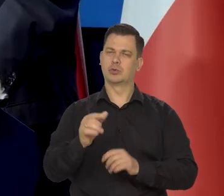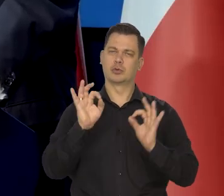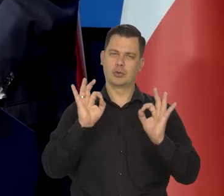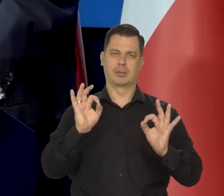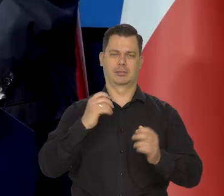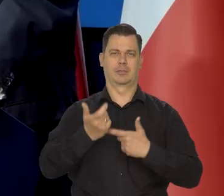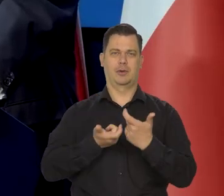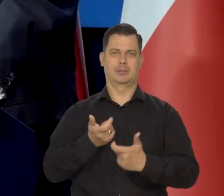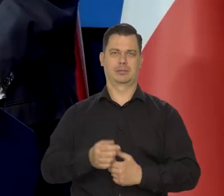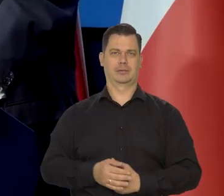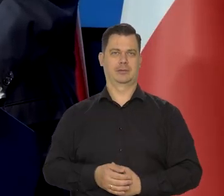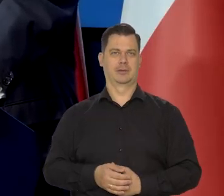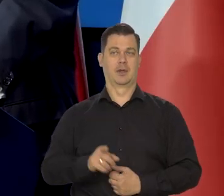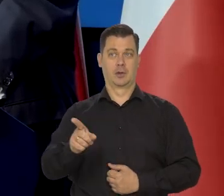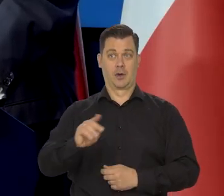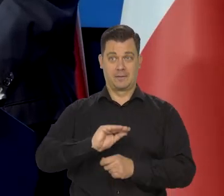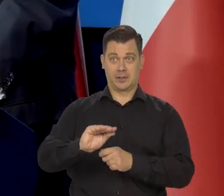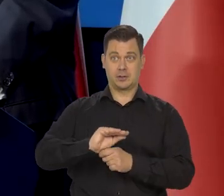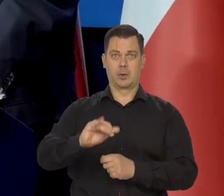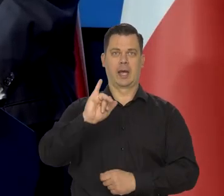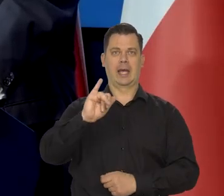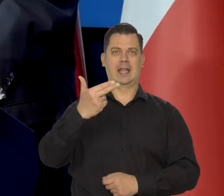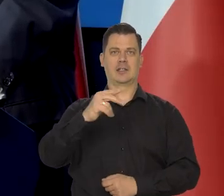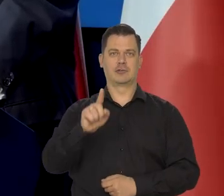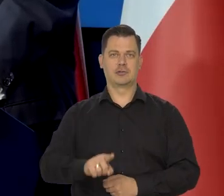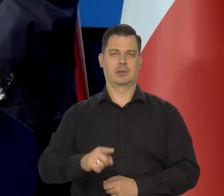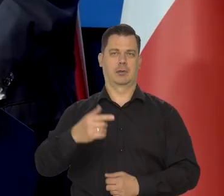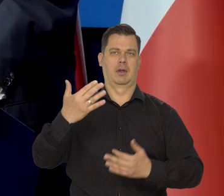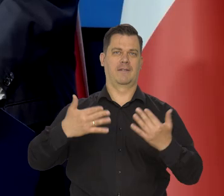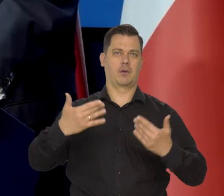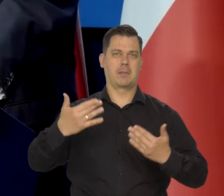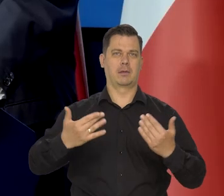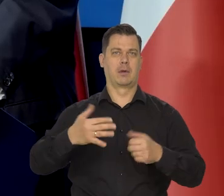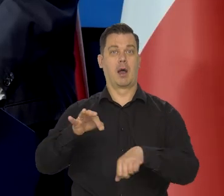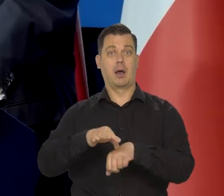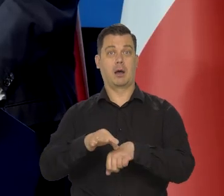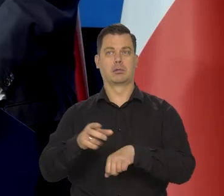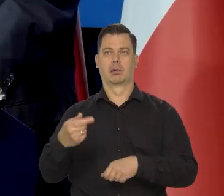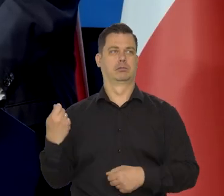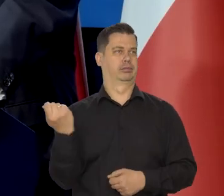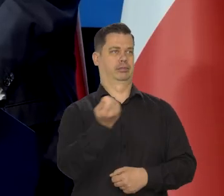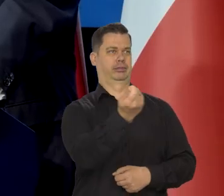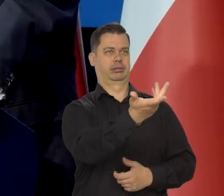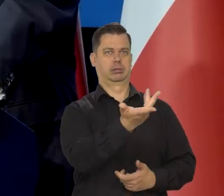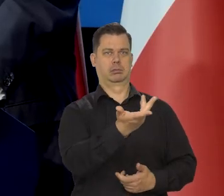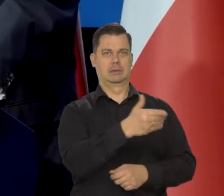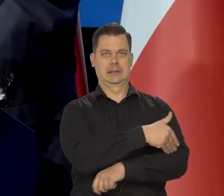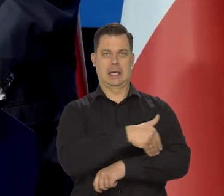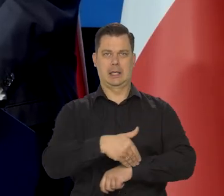Nie może tak być, że kształcimy inżynierów, informatyków, lekarzy, a oni potem po studiach od razu wyjeżdżają.